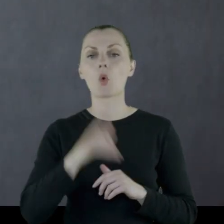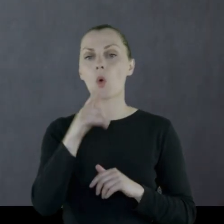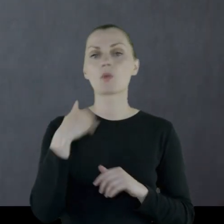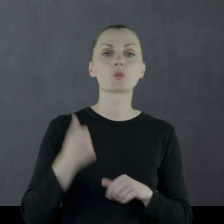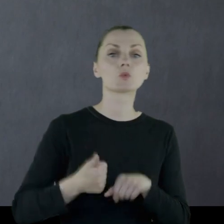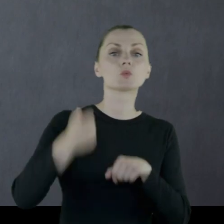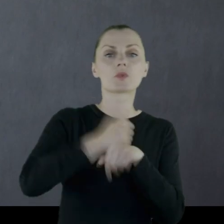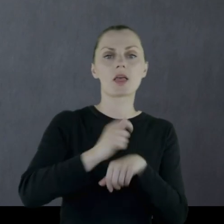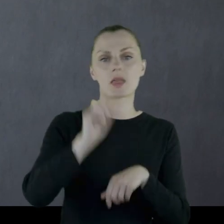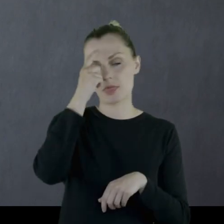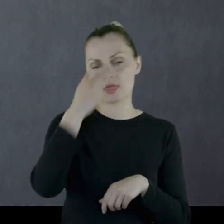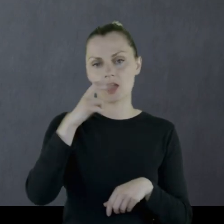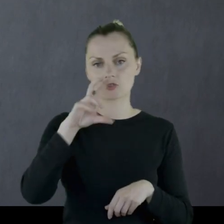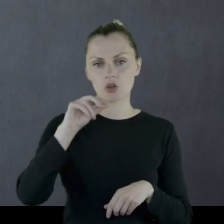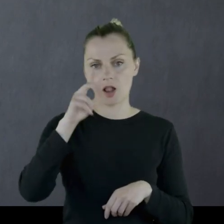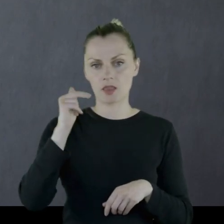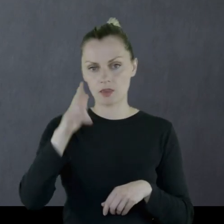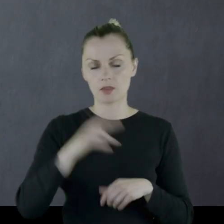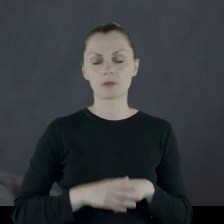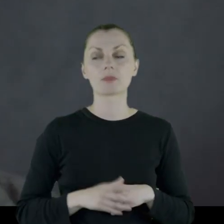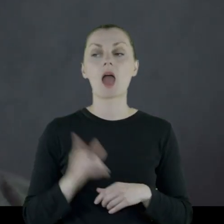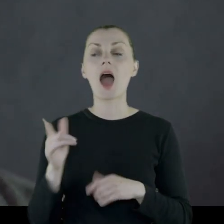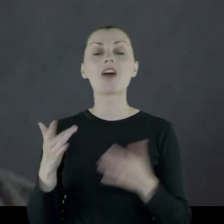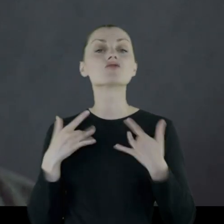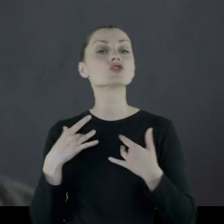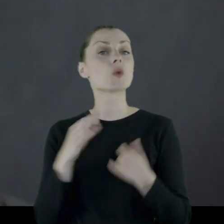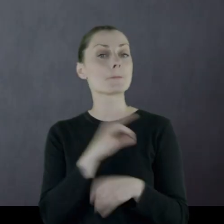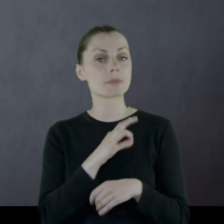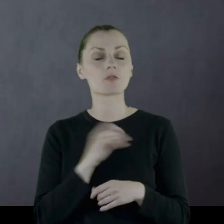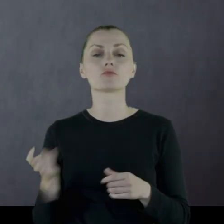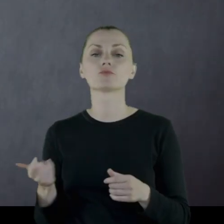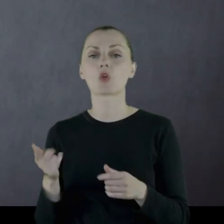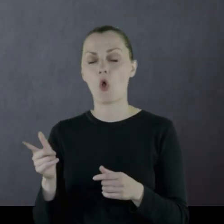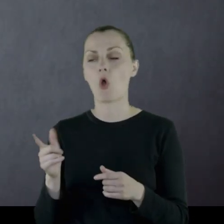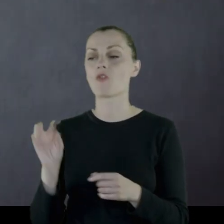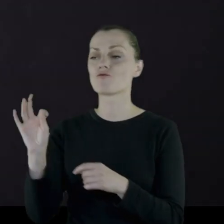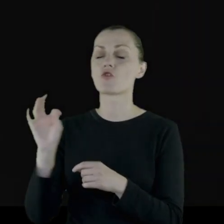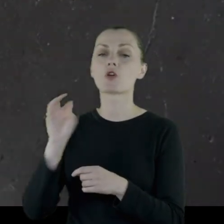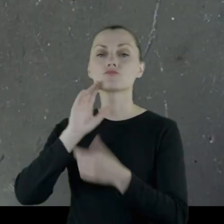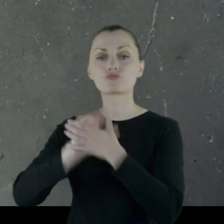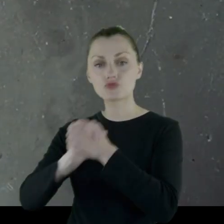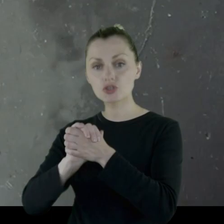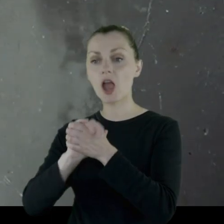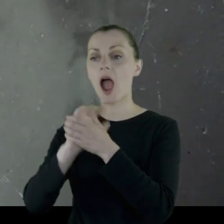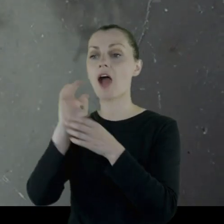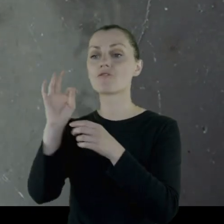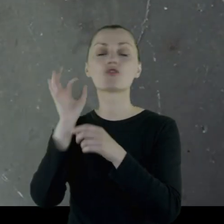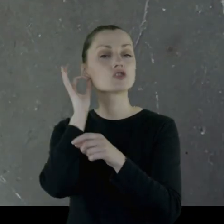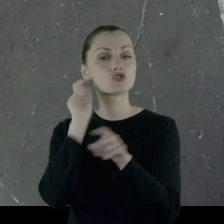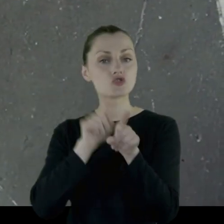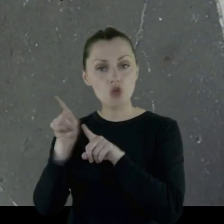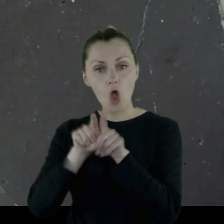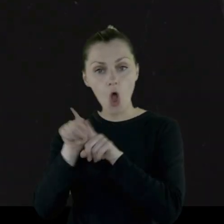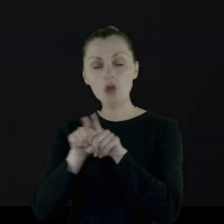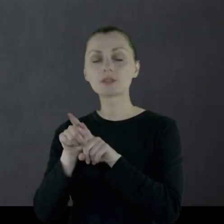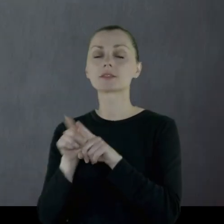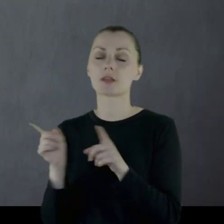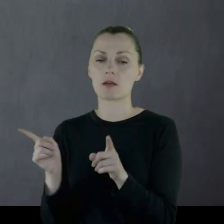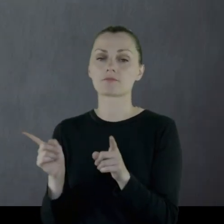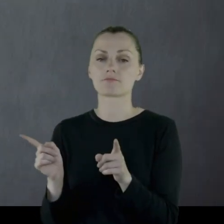który był wówczas naczelnikiem "Sokoła". W życiu prywatnym żeni się z siostrą swojego przyjaciela ze służby wojskowej,